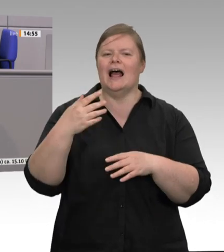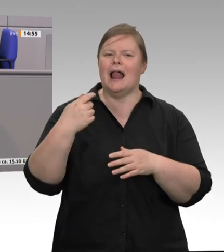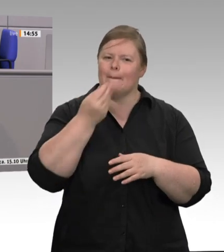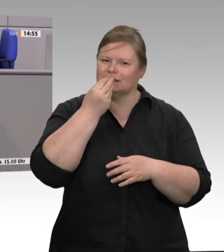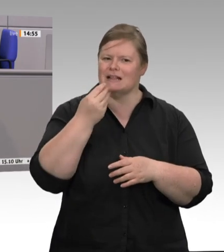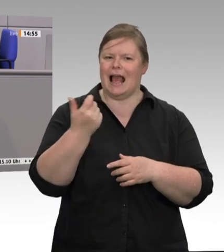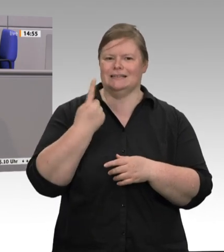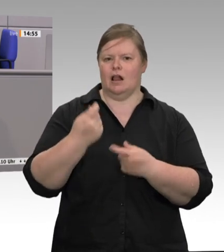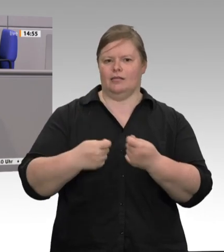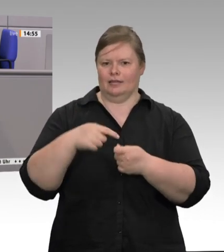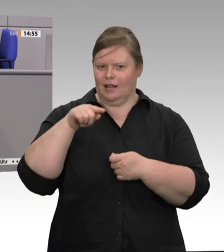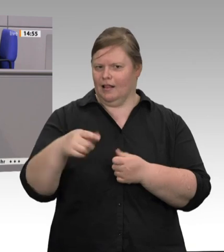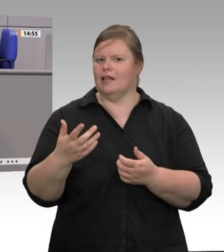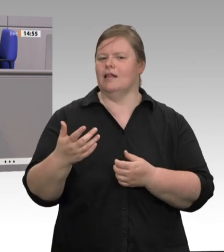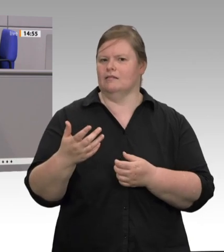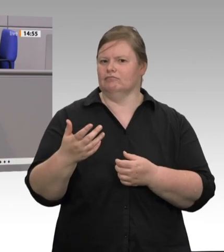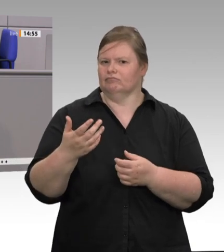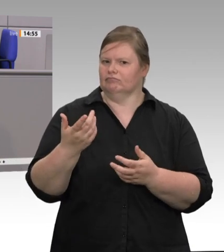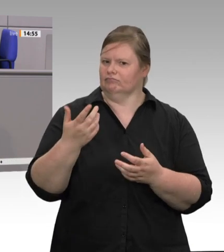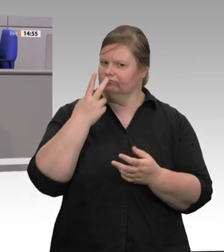schwach, das System ist krank.